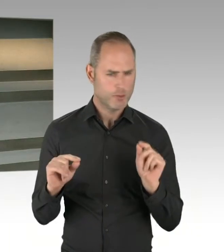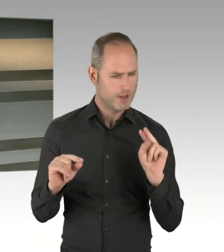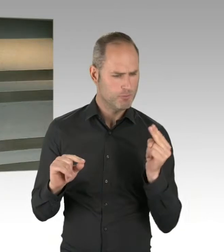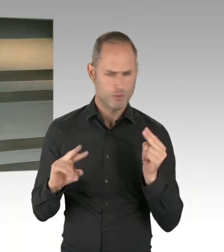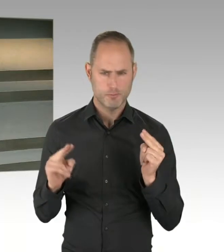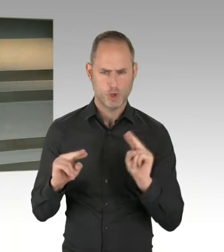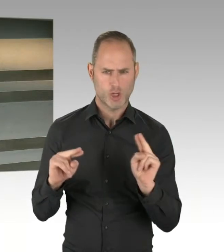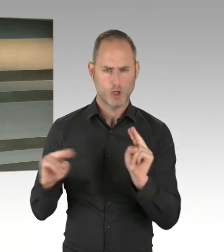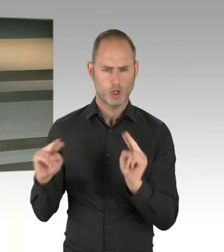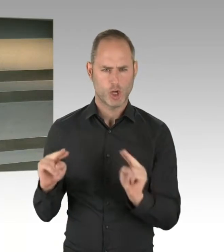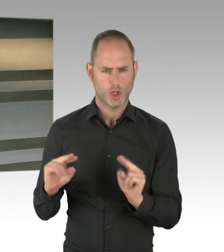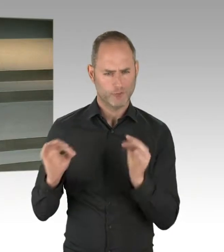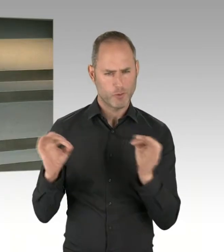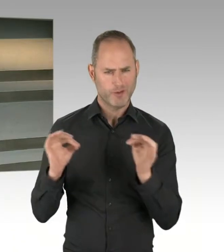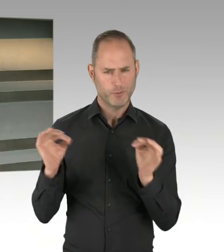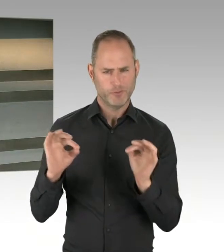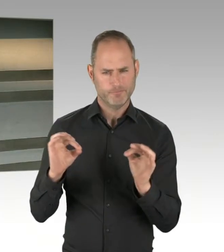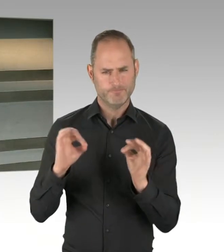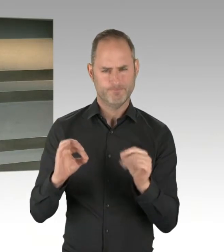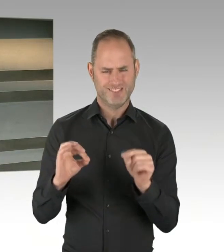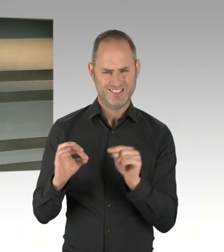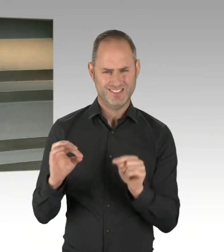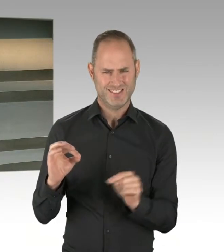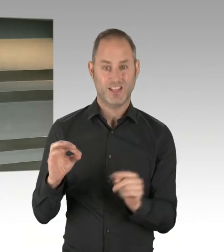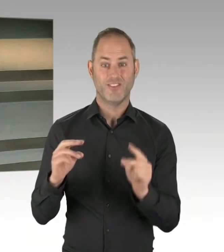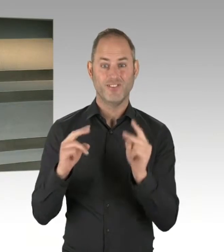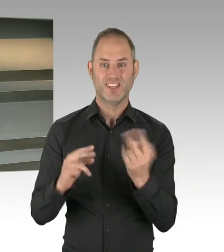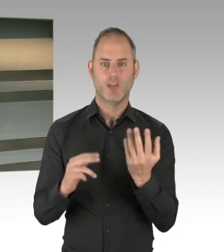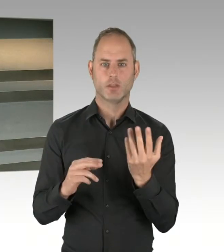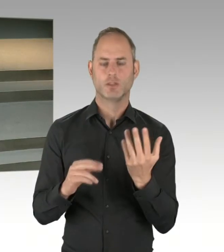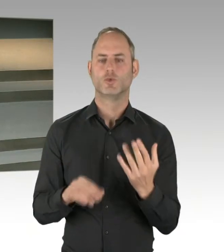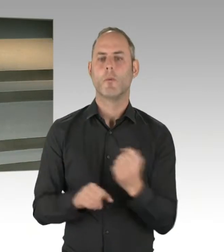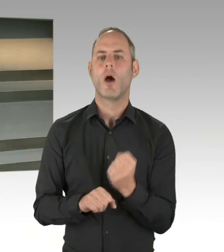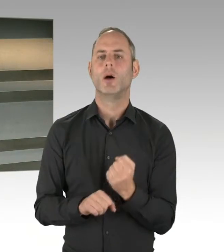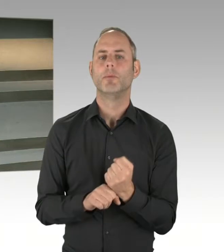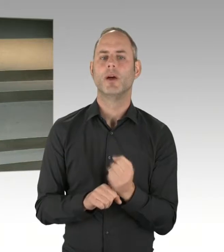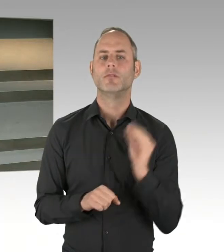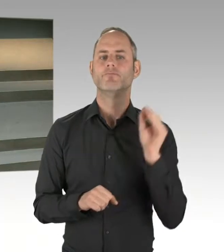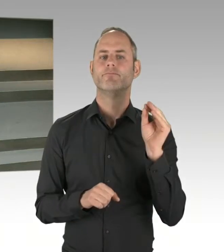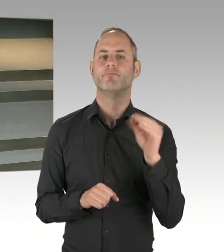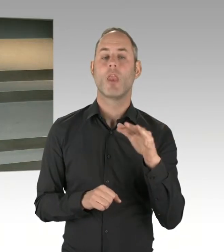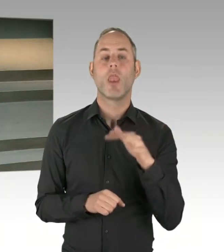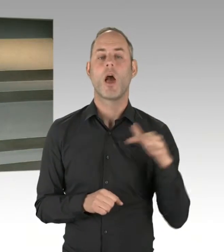Das liegt jetzt auch nicht nur an Landesebene und Bezirken, sondern auch innerhalb oder zwischen den Bezirken gibt es unterschiedliche Meinungen und Diskussionen